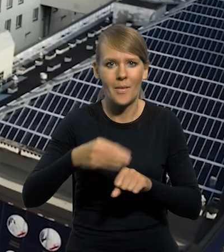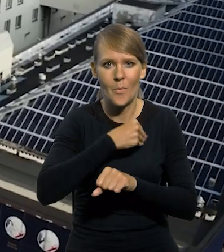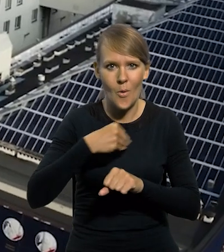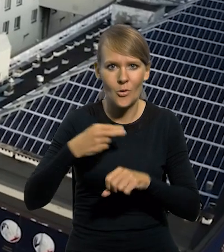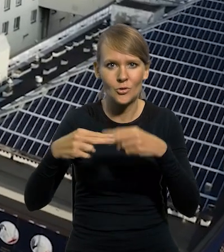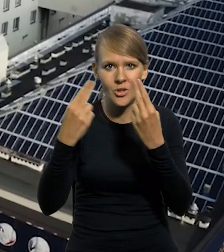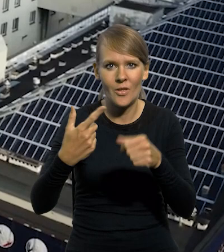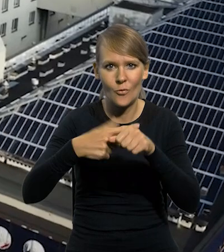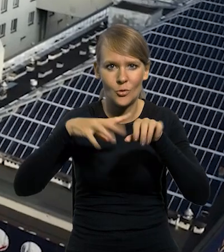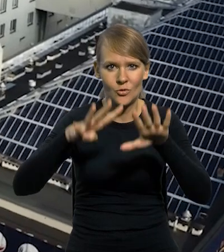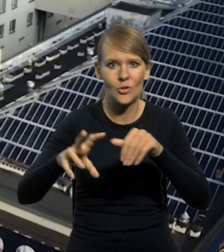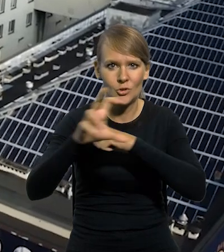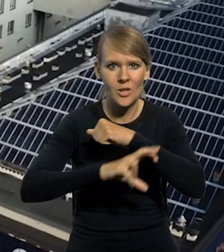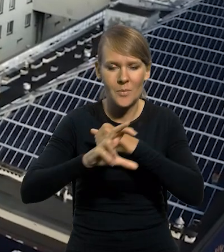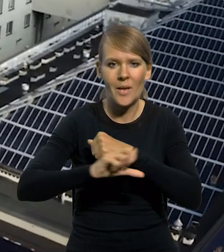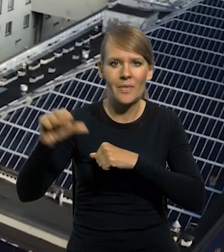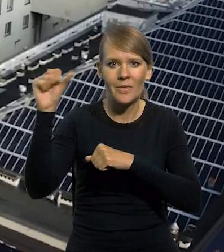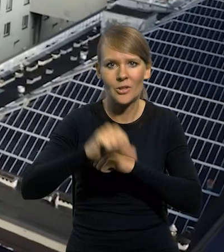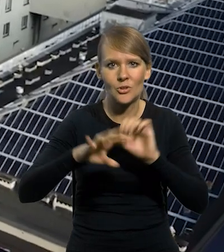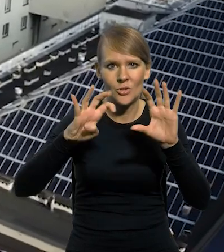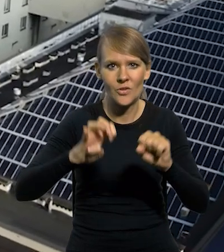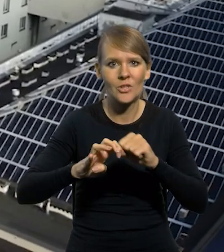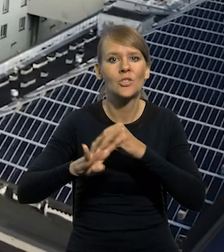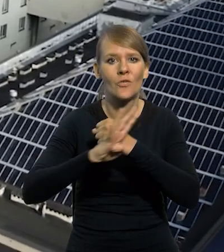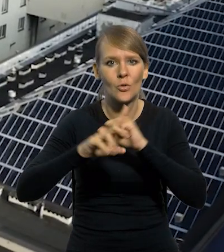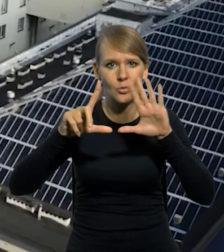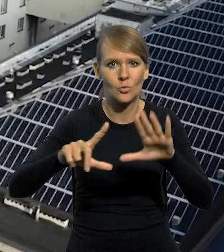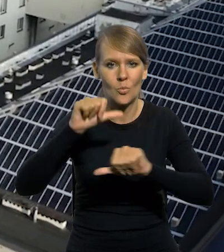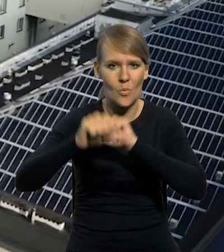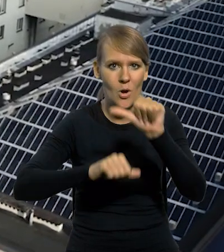z dnia 29 sierpnia 1997 roku,